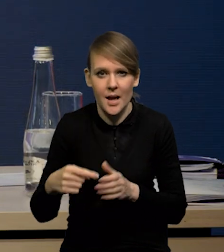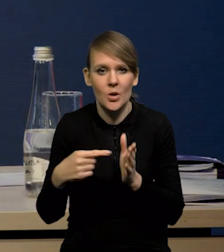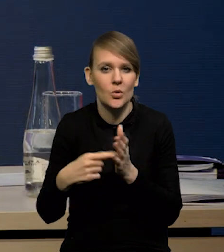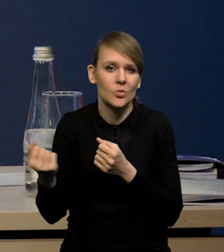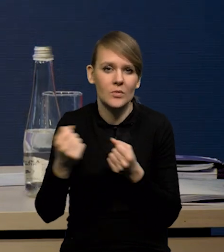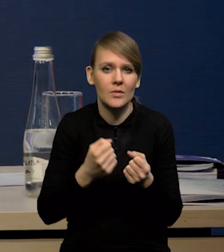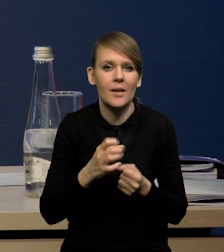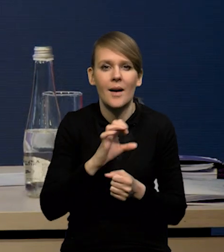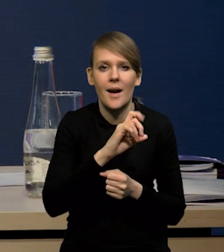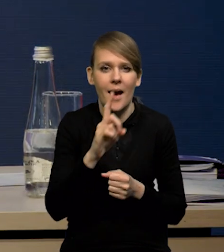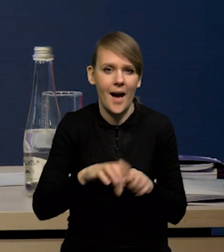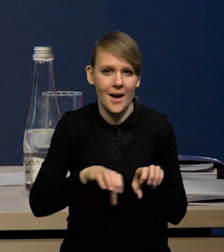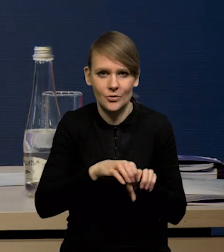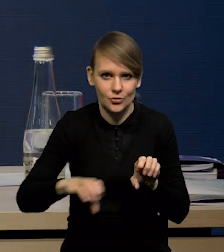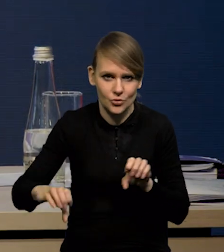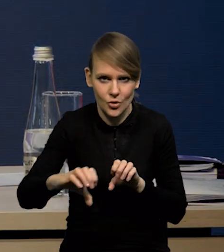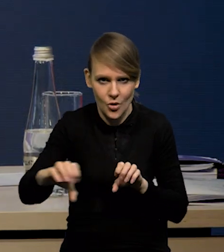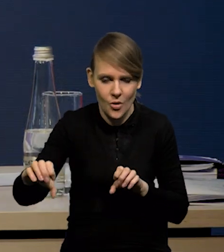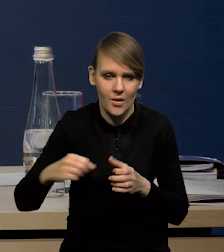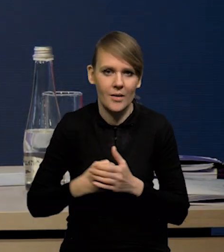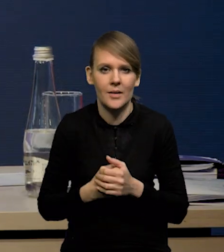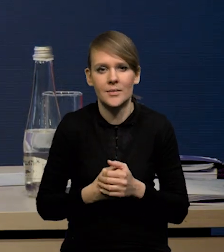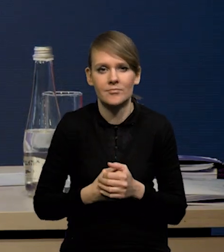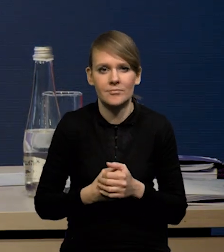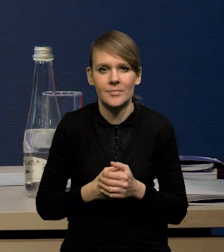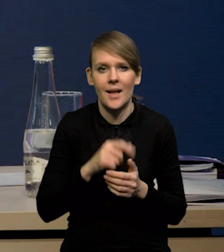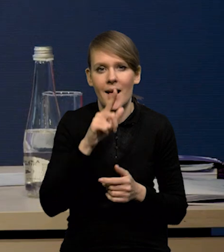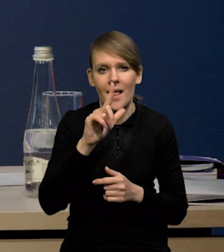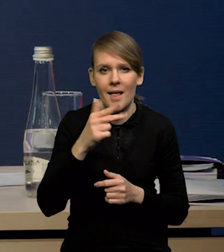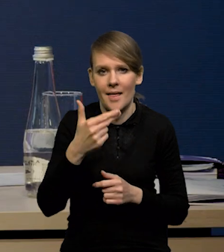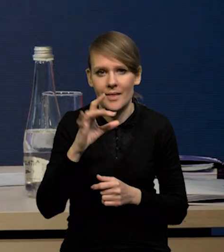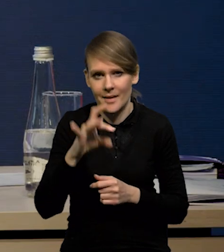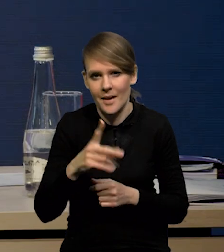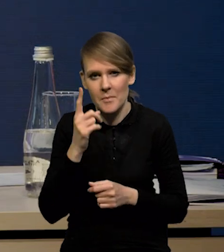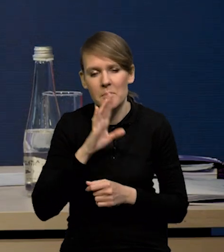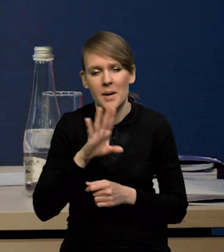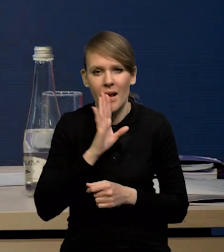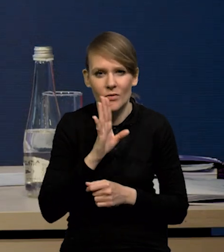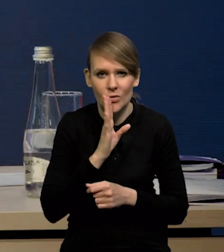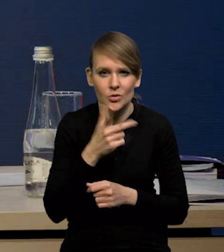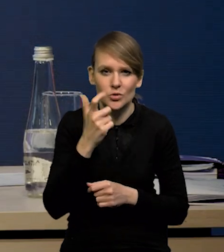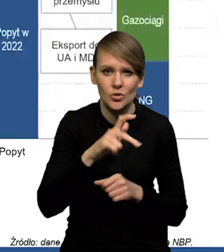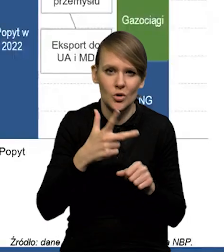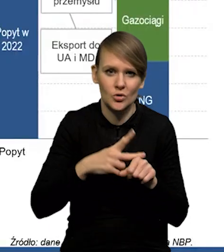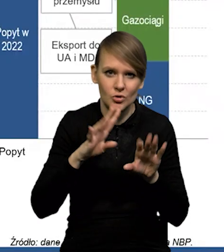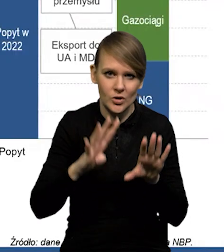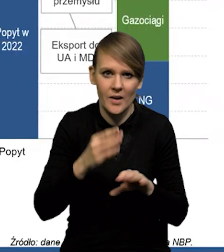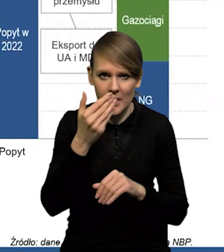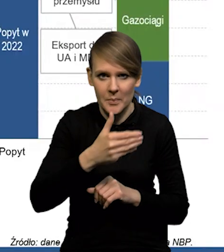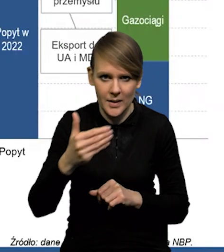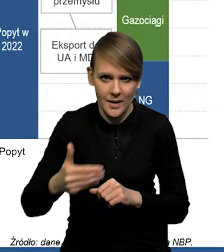to są dostawy gazociągami z różnych kierunków. LNG to jest prawdopodobnie gdzieś 139 miliardów,